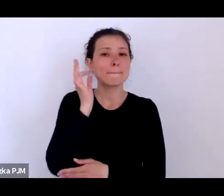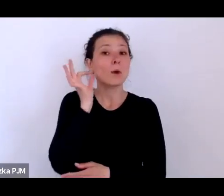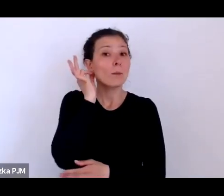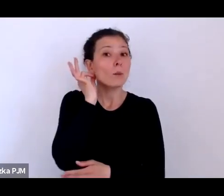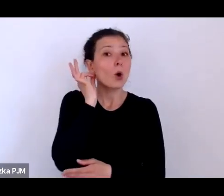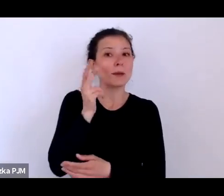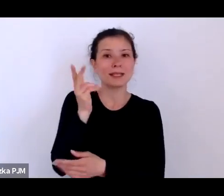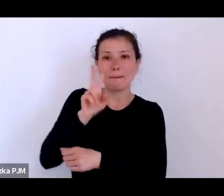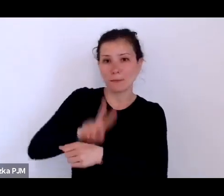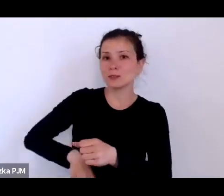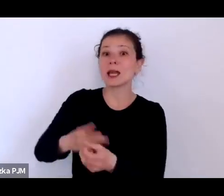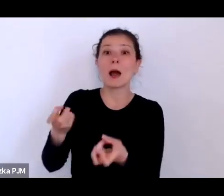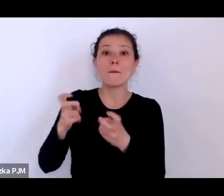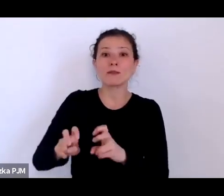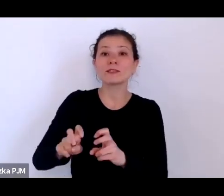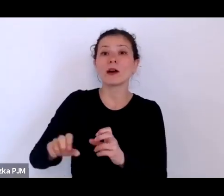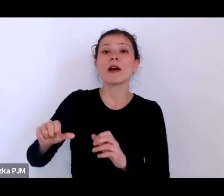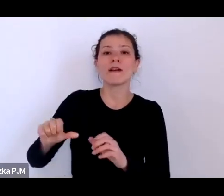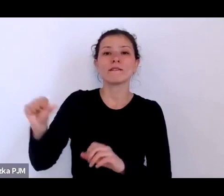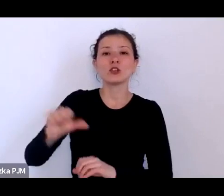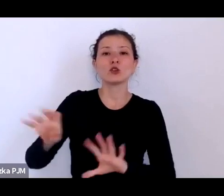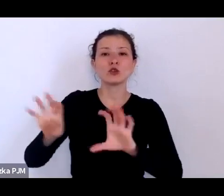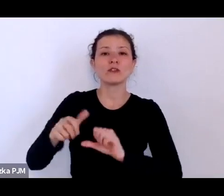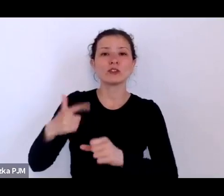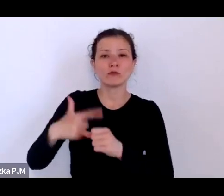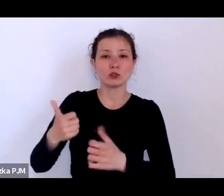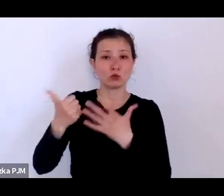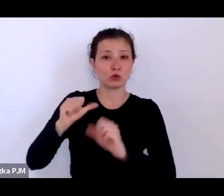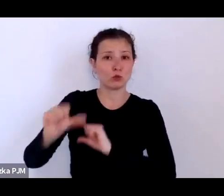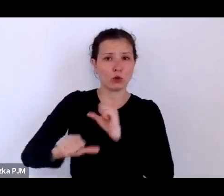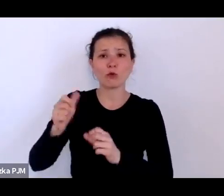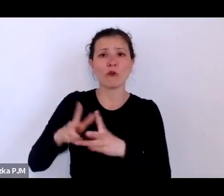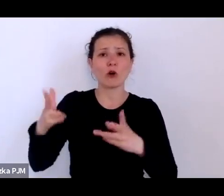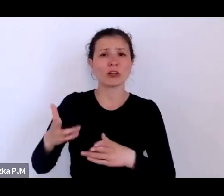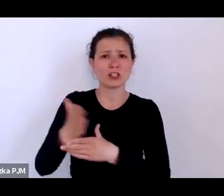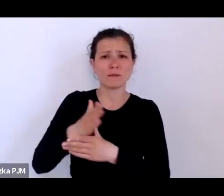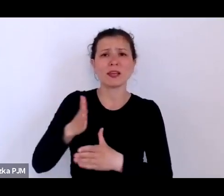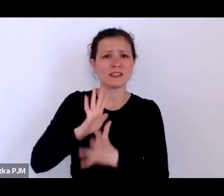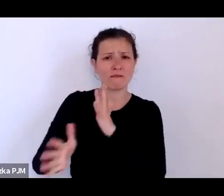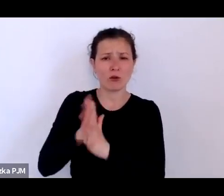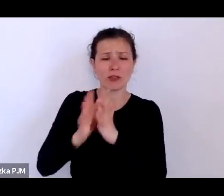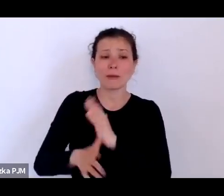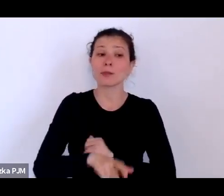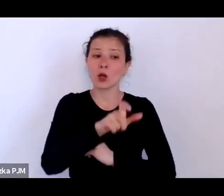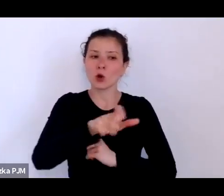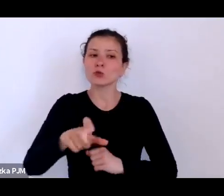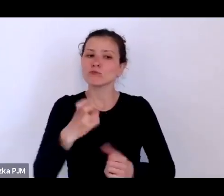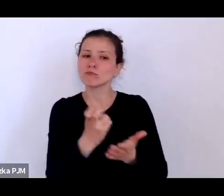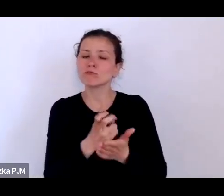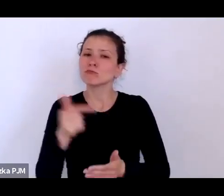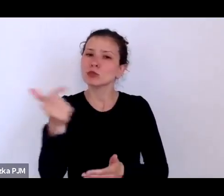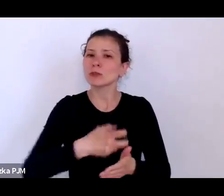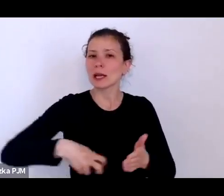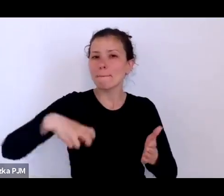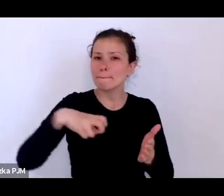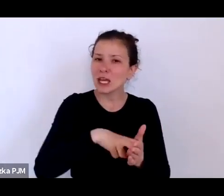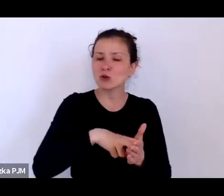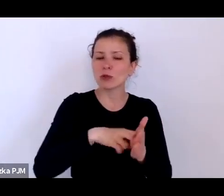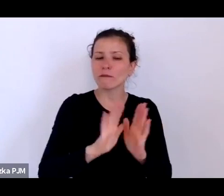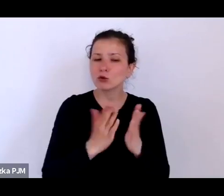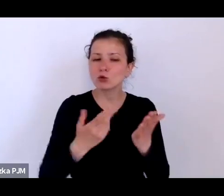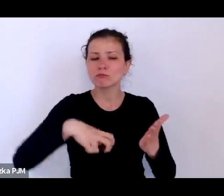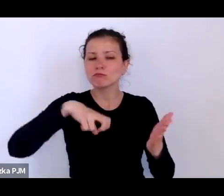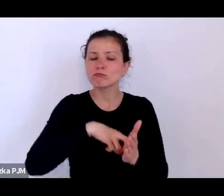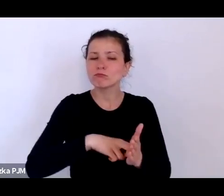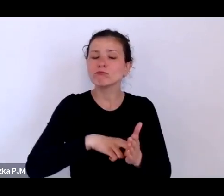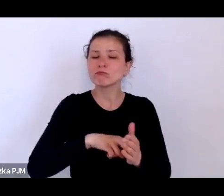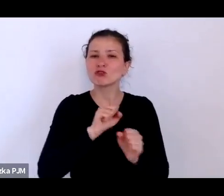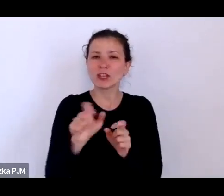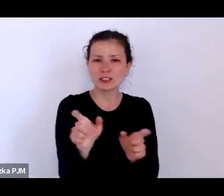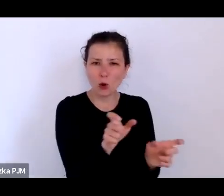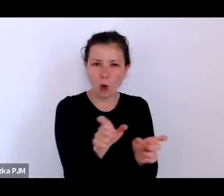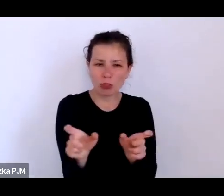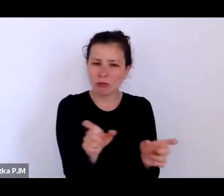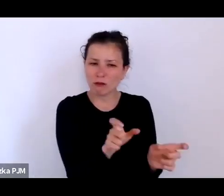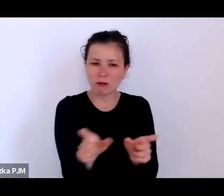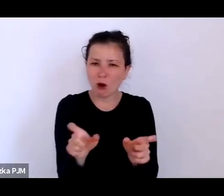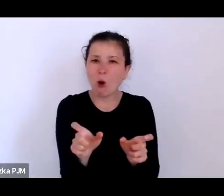Te kobiety musiały mieć takie pieczątki, że są kontrolowane pod względem higienicznym